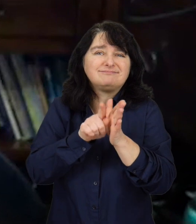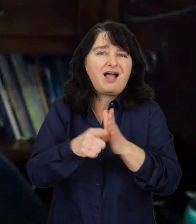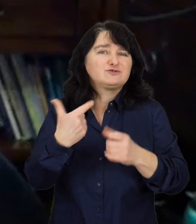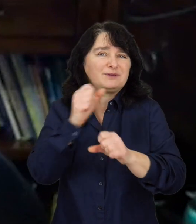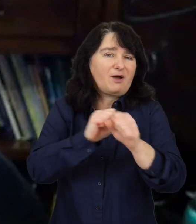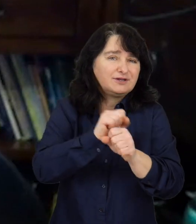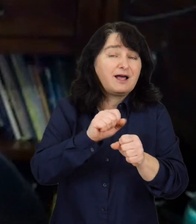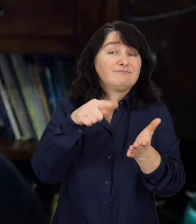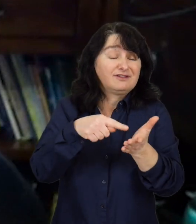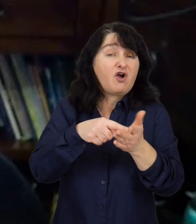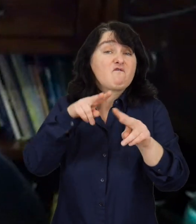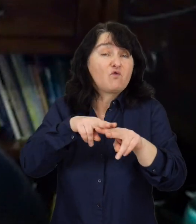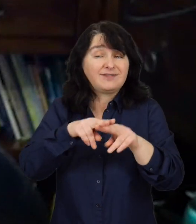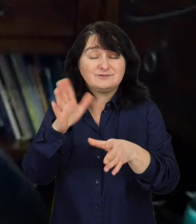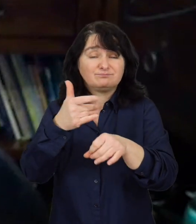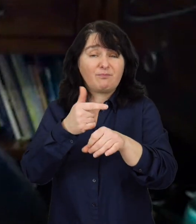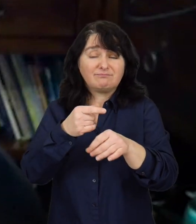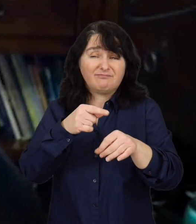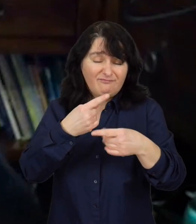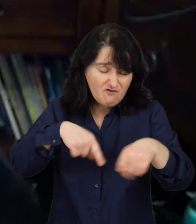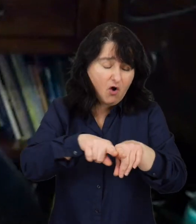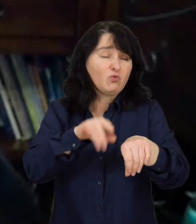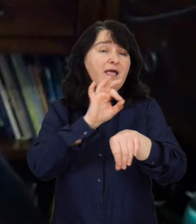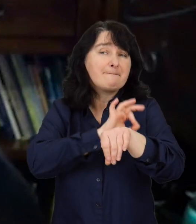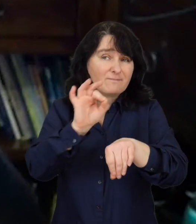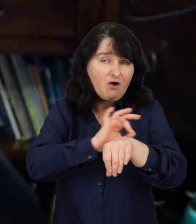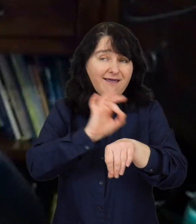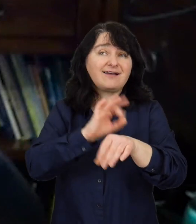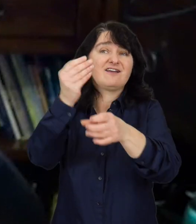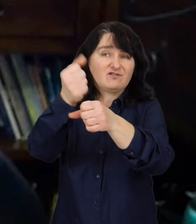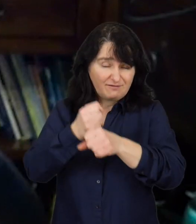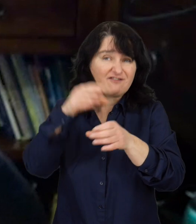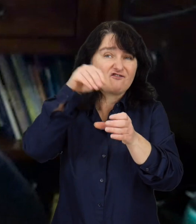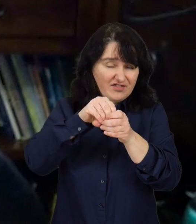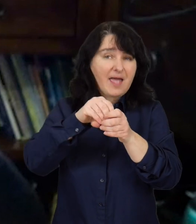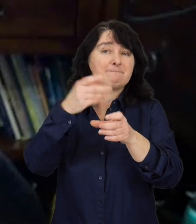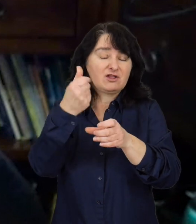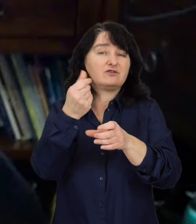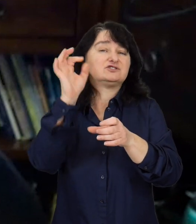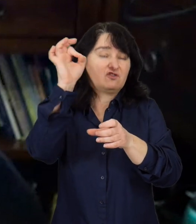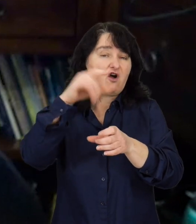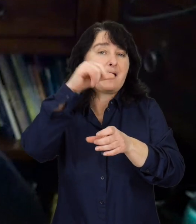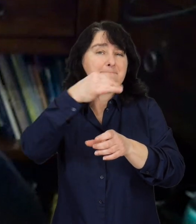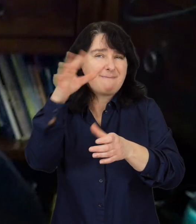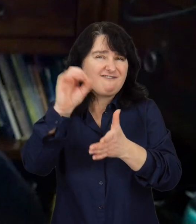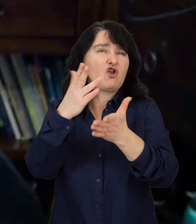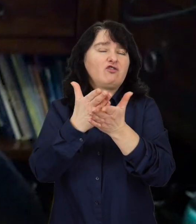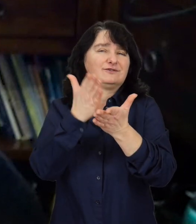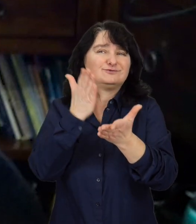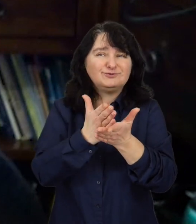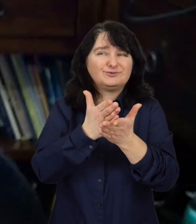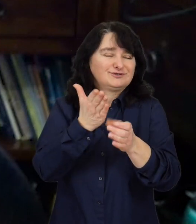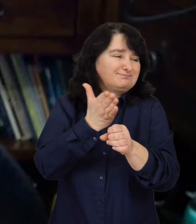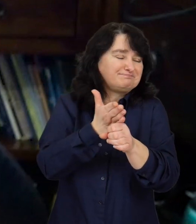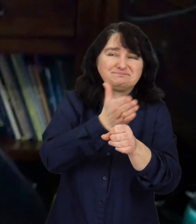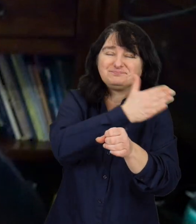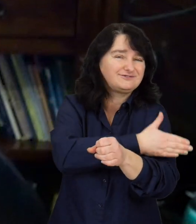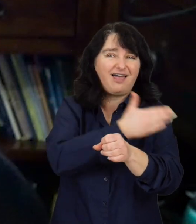Fundacja Fuga Mundi prowadzi projekty współfinansowane między innymi ze środków PFRON od poprzedniego stulecia.